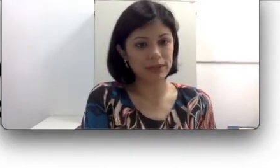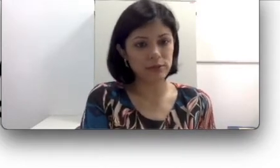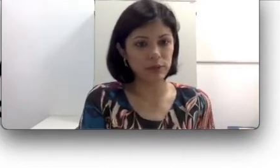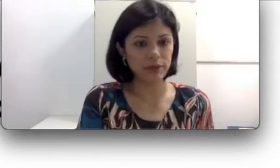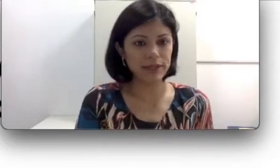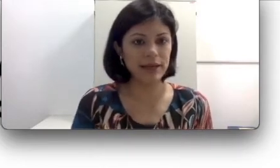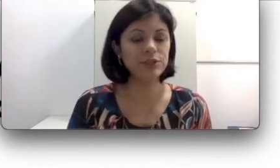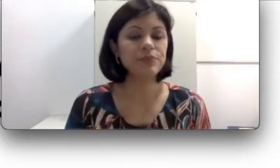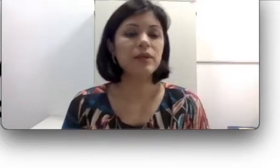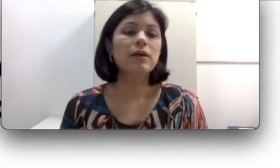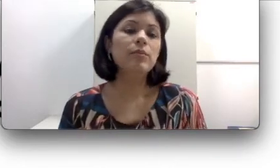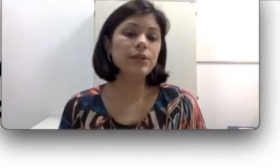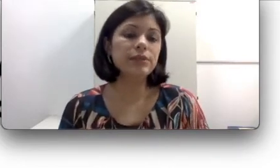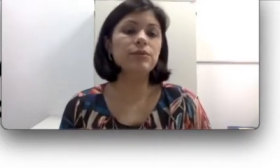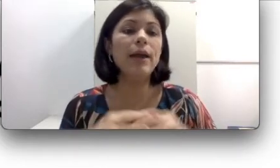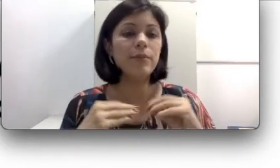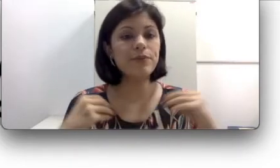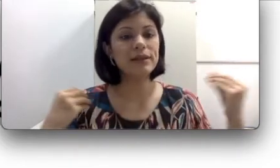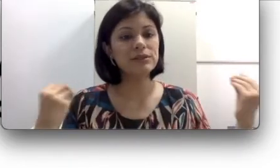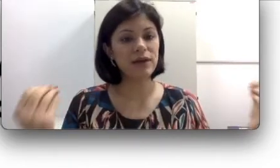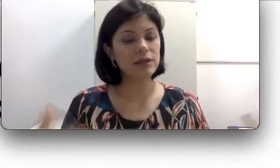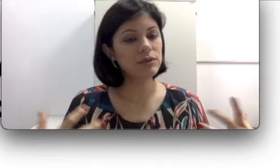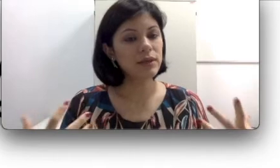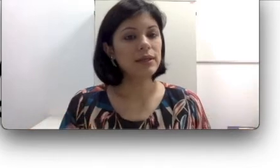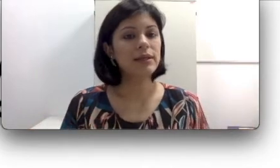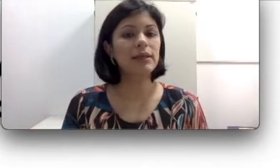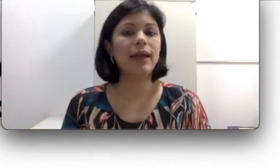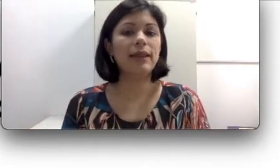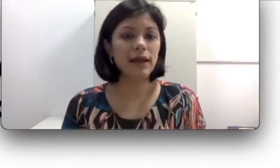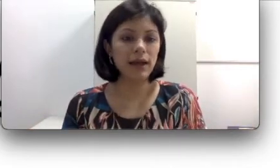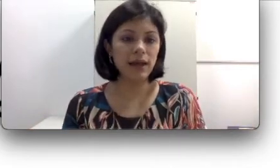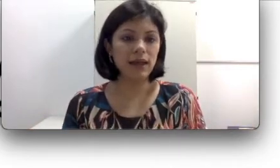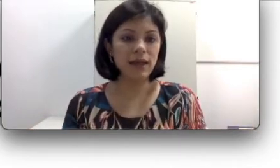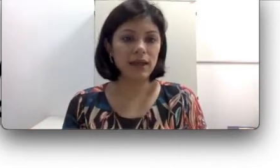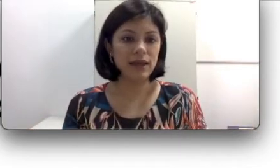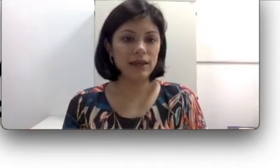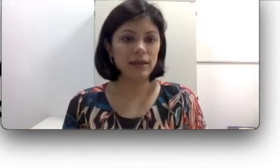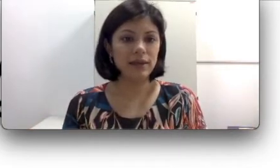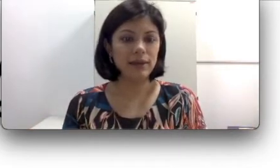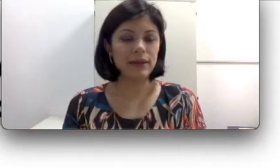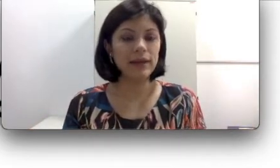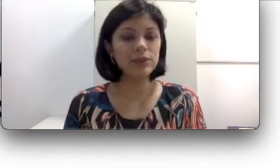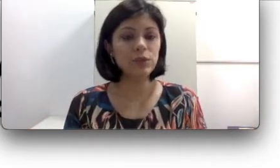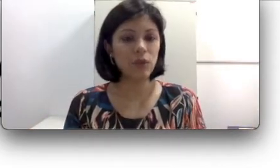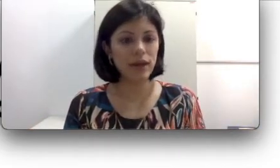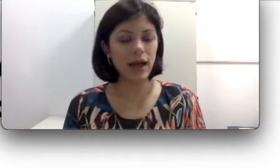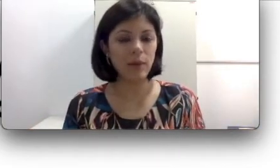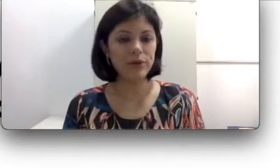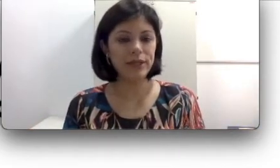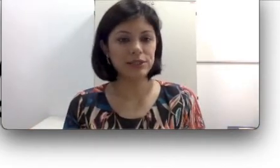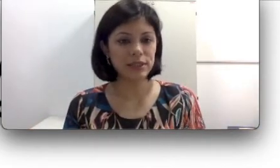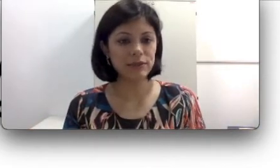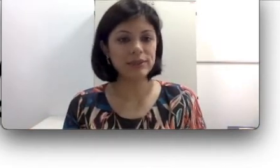pela oralidade. Portanto é muito mais fácil que ela escolha a abordagem da língua de